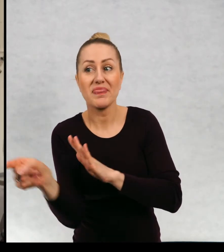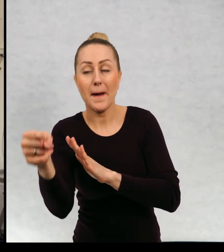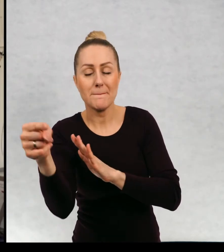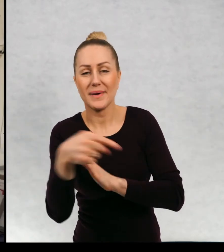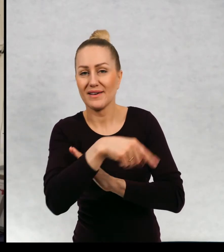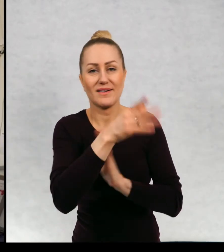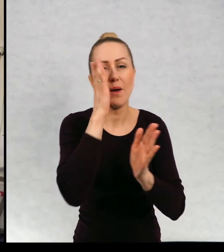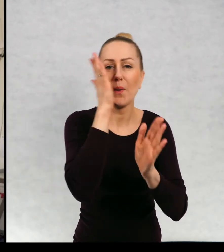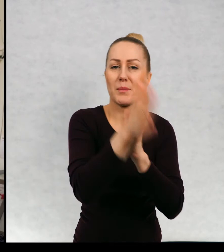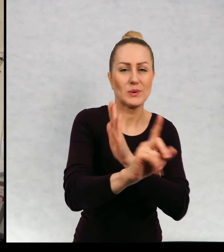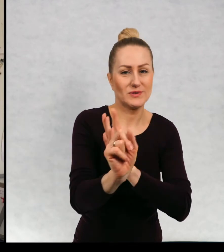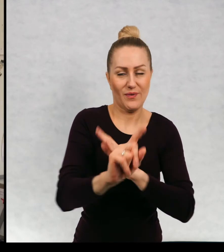między domami